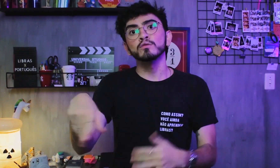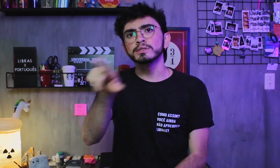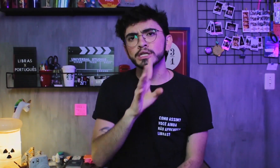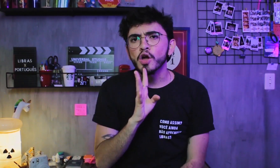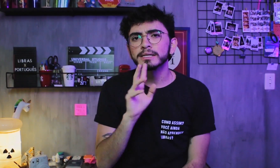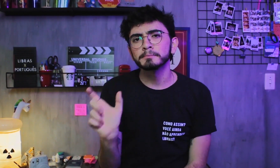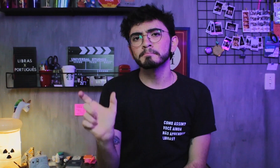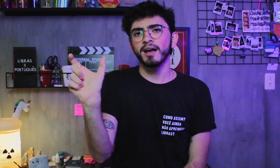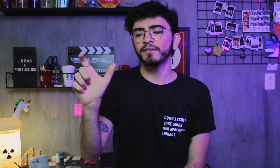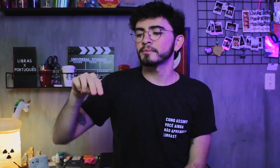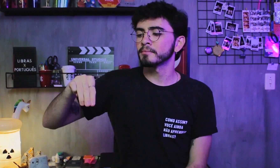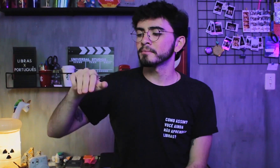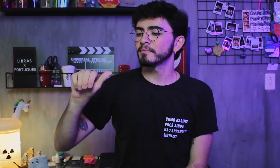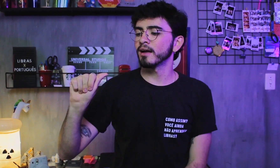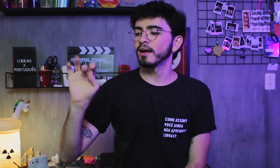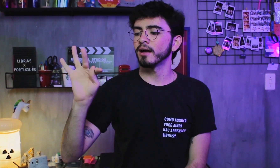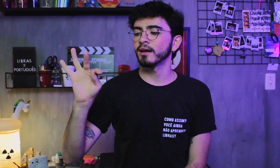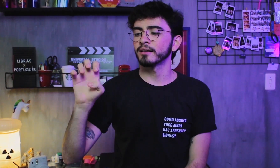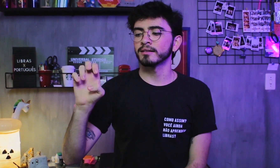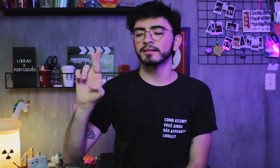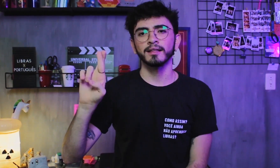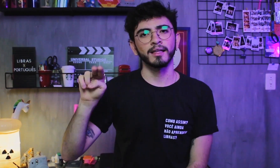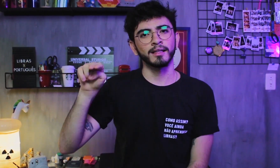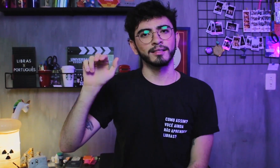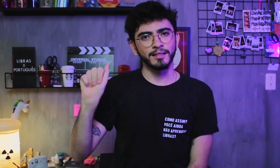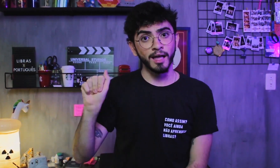Ah, conheçam também o termo LÍNGUA MATERNA (L1),